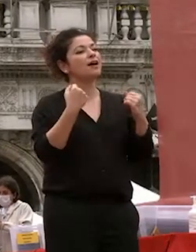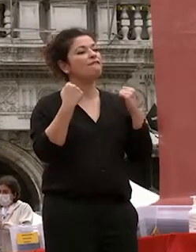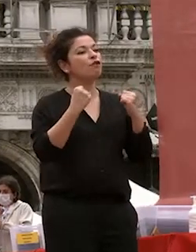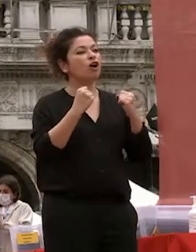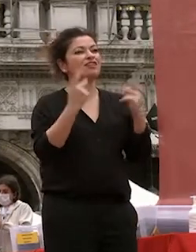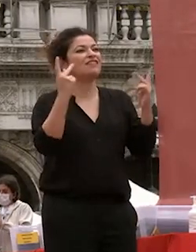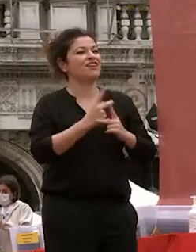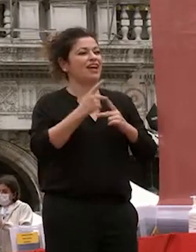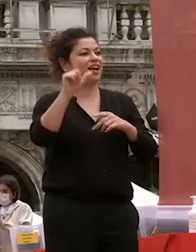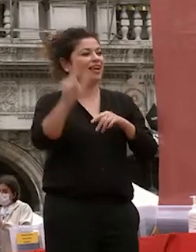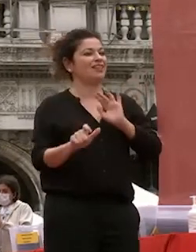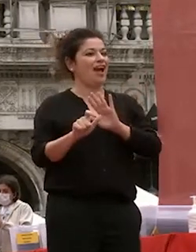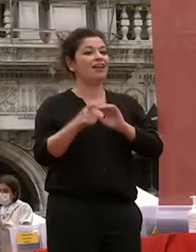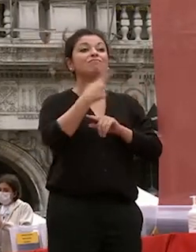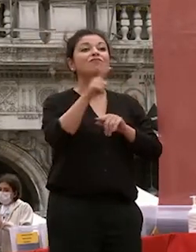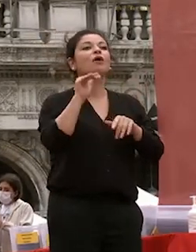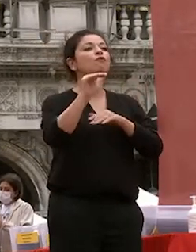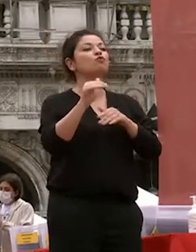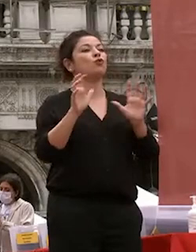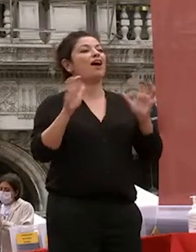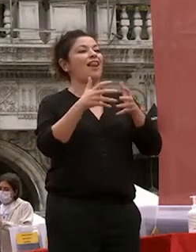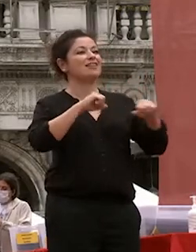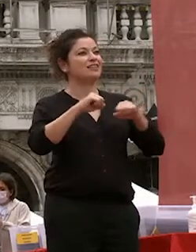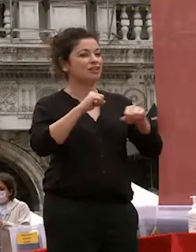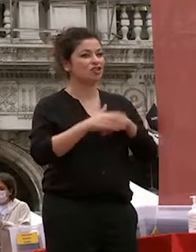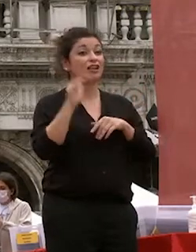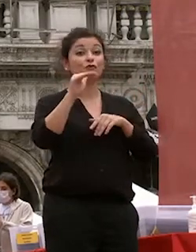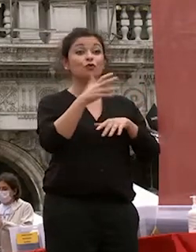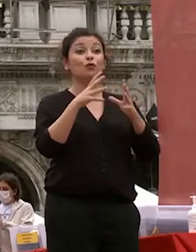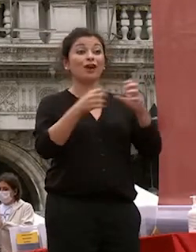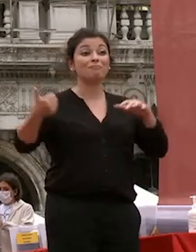la futura classe dirigente i futuri imprenditori futuri protagonisti del